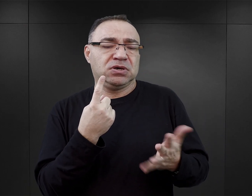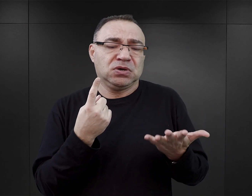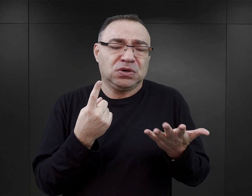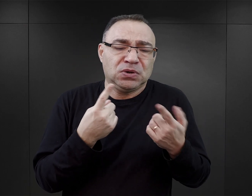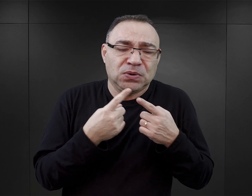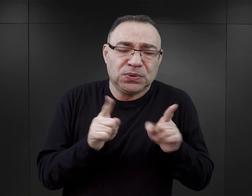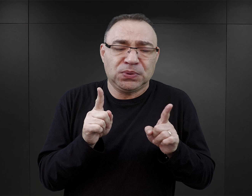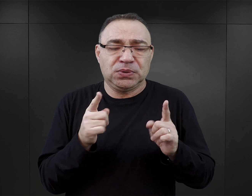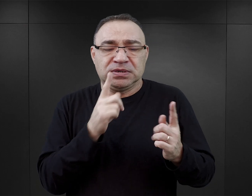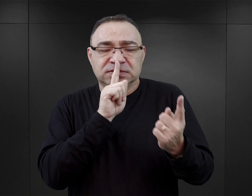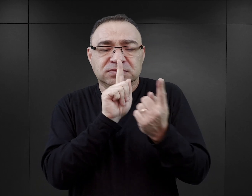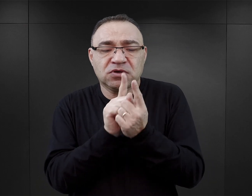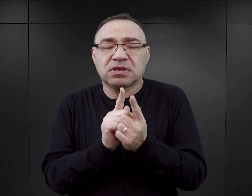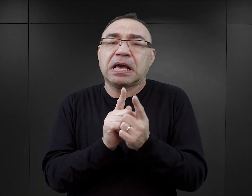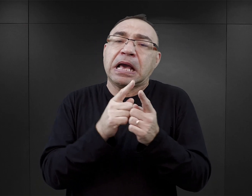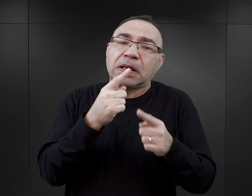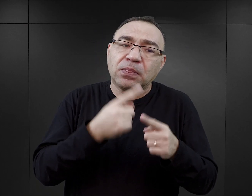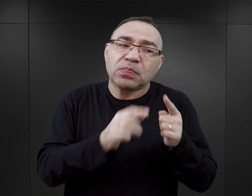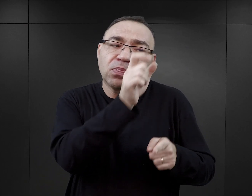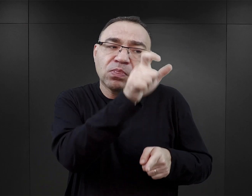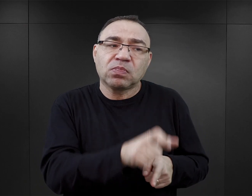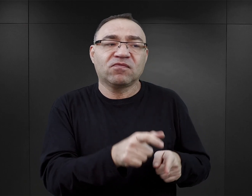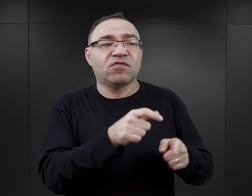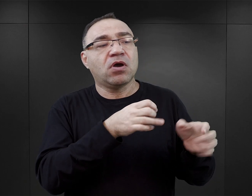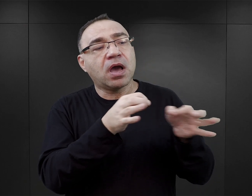i postanowiły tę historię byłego więźnia przelać na karty.